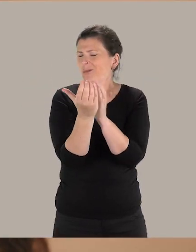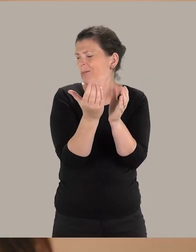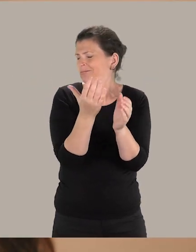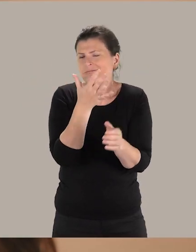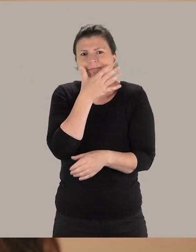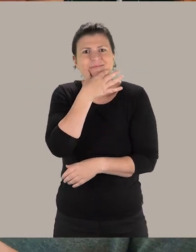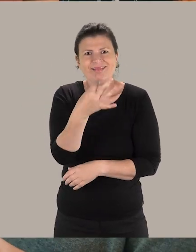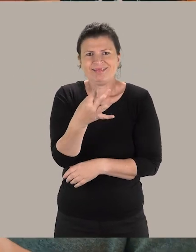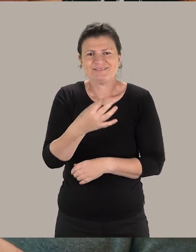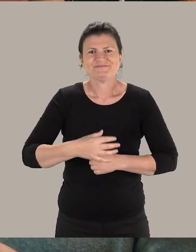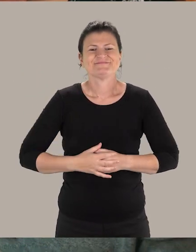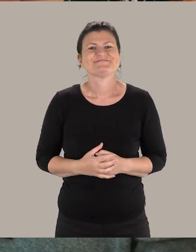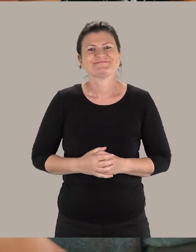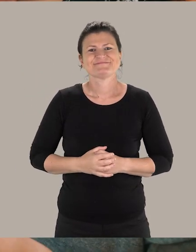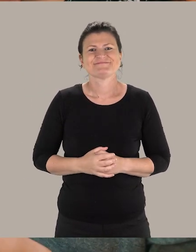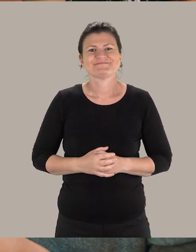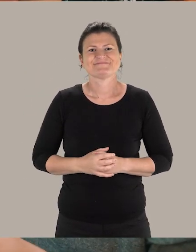Voilà, comme ça la communication pourra être beaucoup plus fluide.